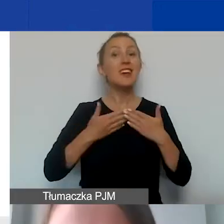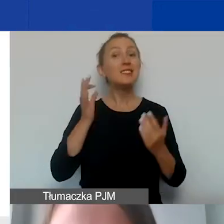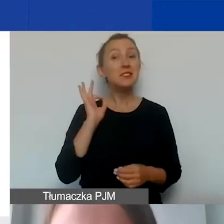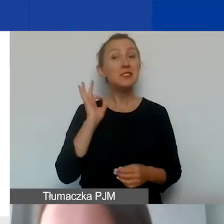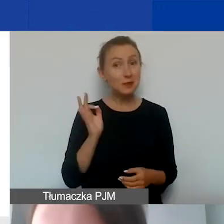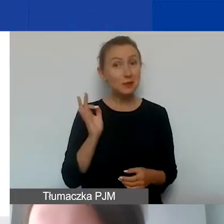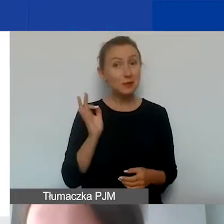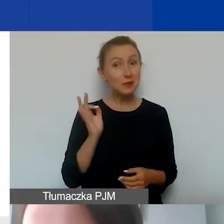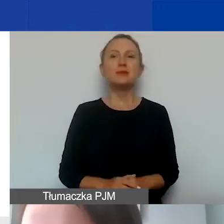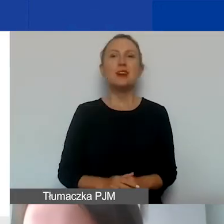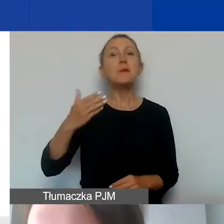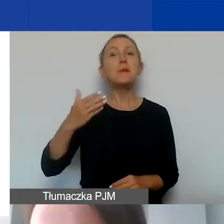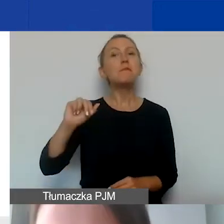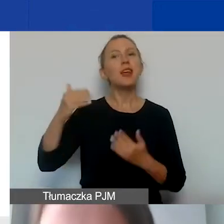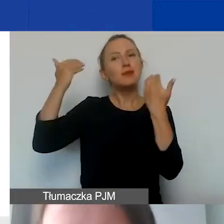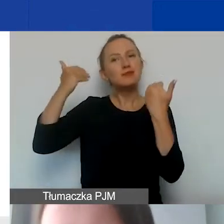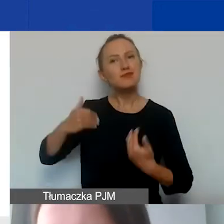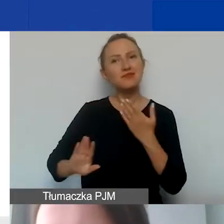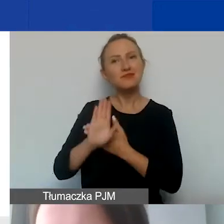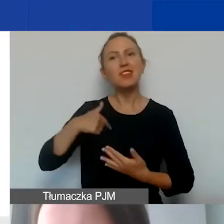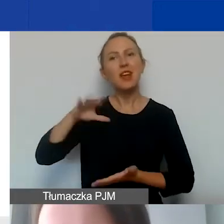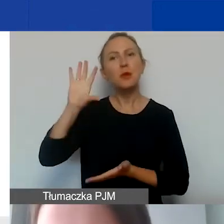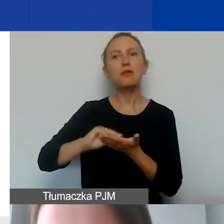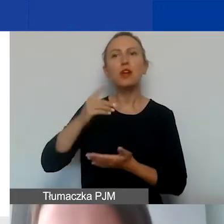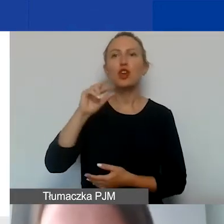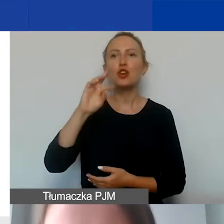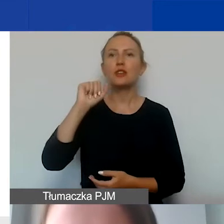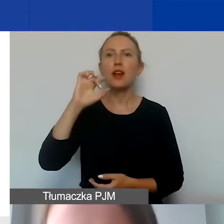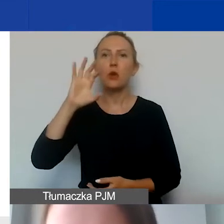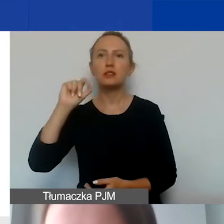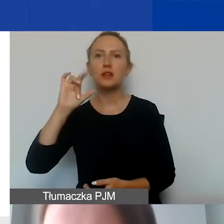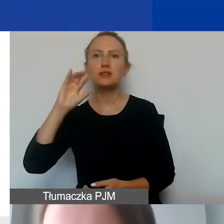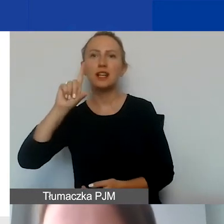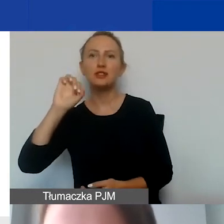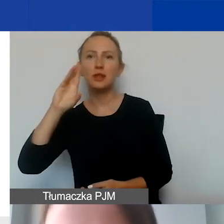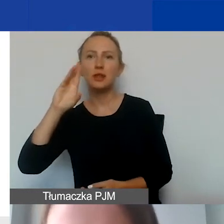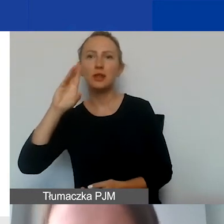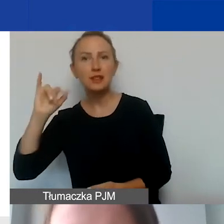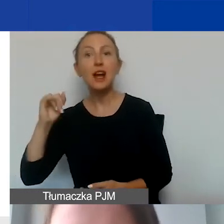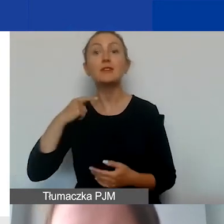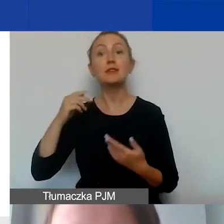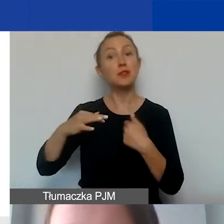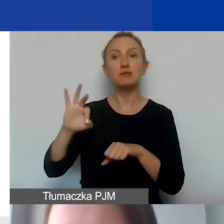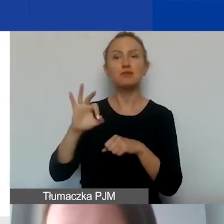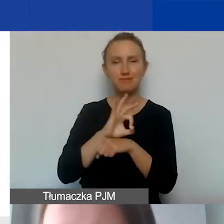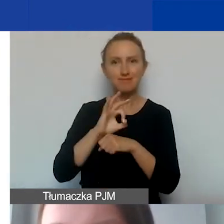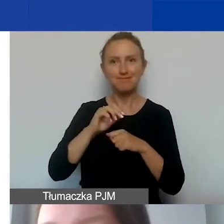Magda mnie przedstawiła, ja powtórzę - Dorota Głażewska-Ziemilska. Jestem kierowniczką finansową programu AOFR